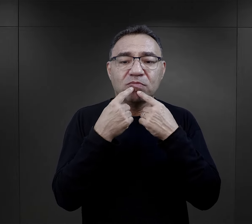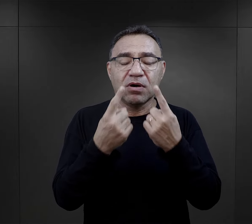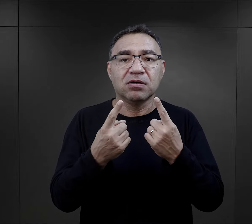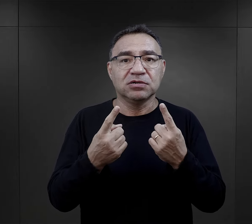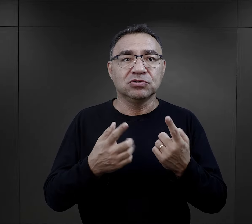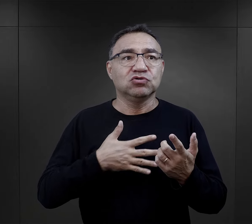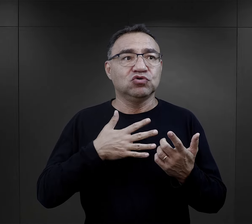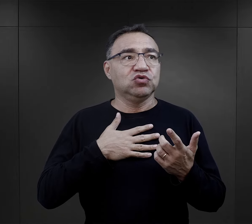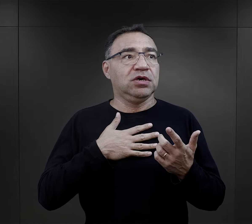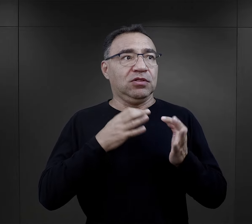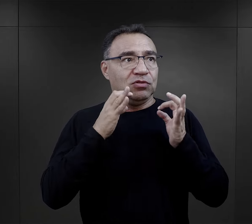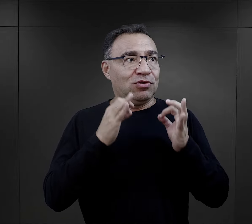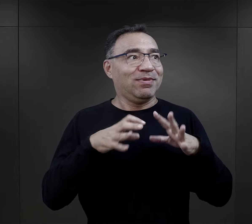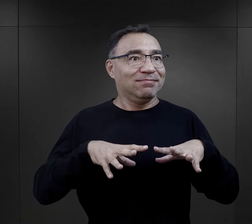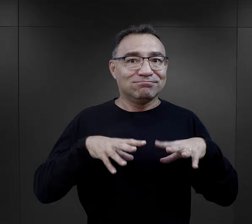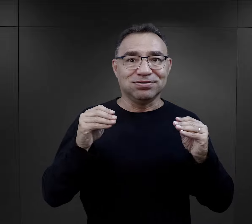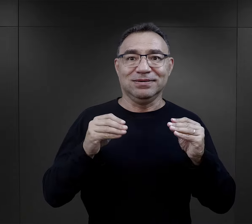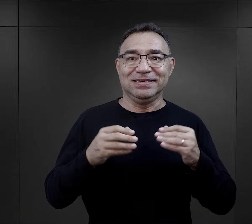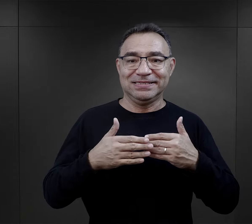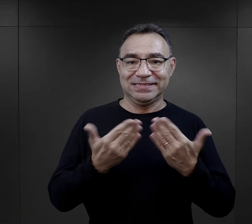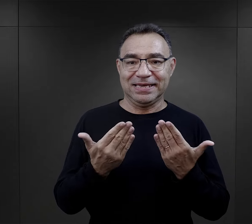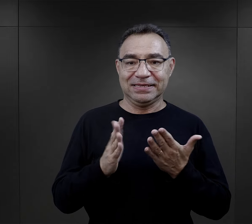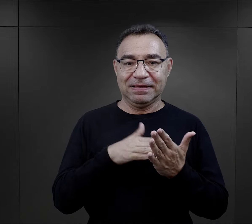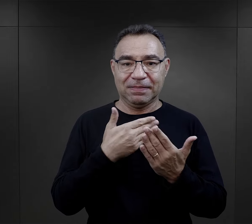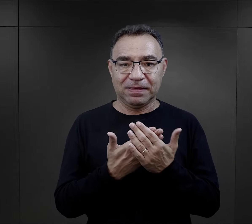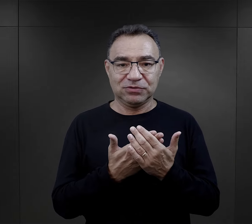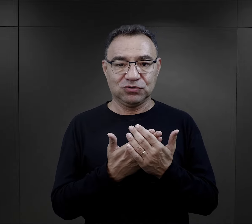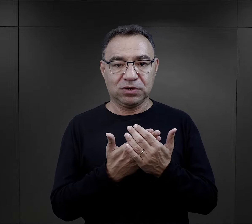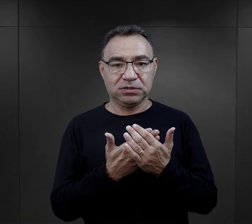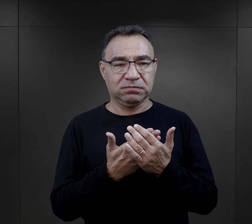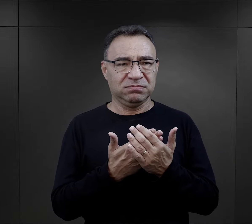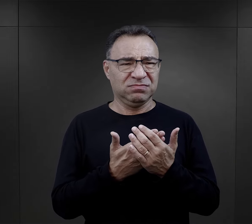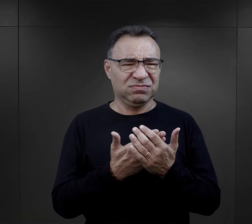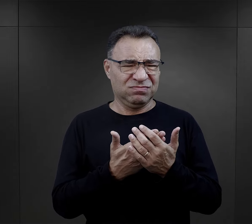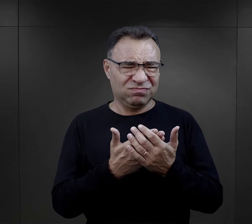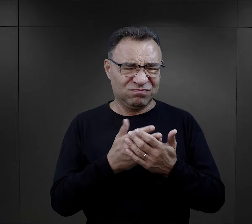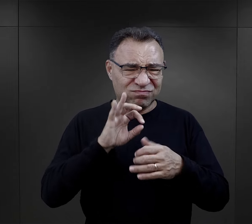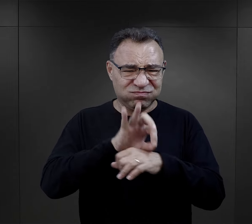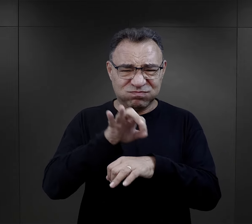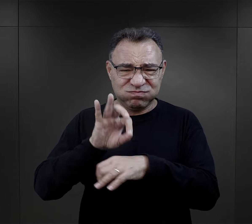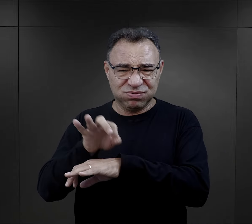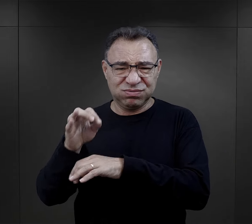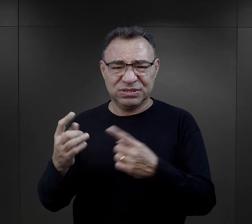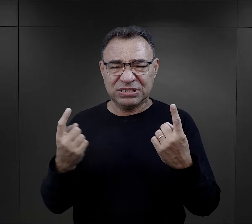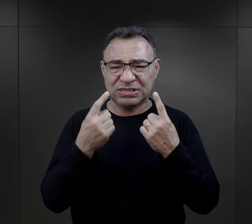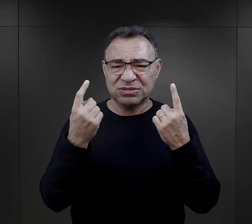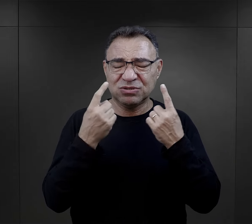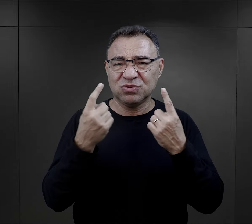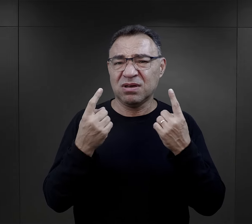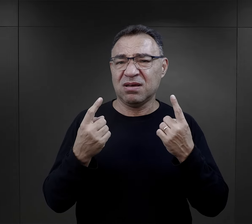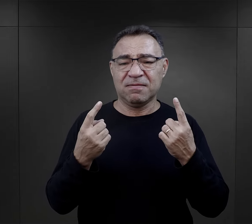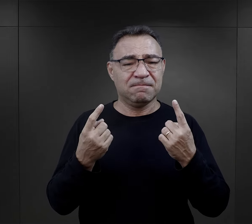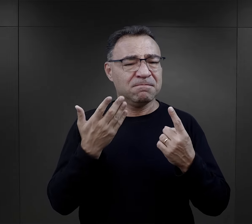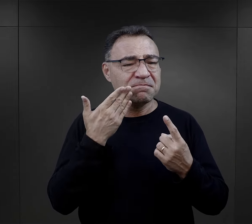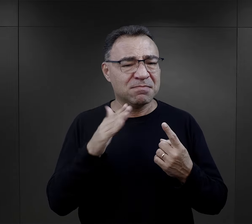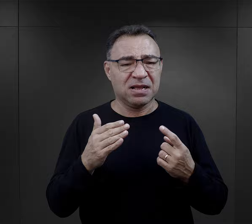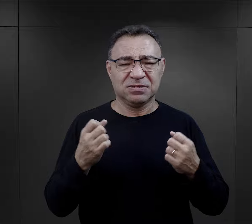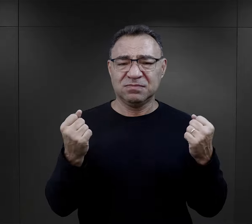, te wypowiedziane słowa dawały im takie dobre rozpoczęcie, czy nawet zetknięcie się z jakąś brutalnością, z jakąś sytuacją, która